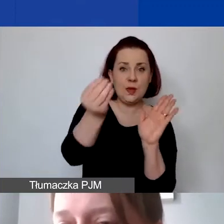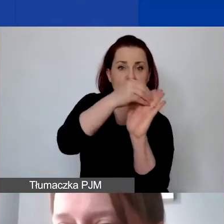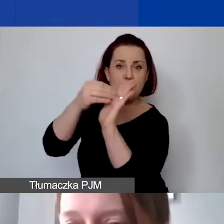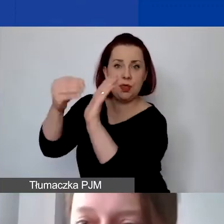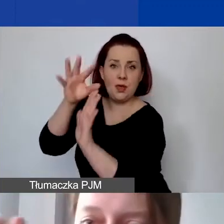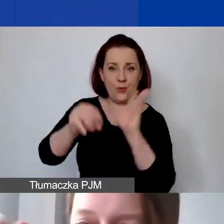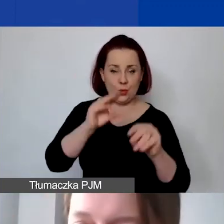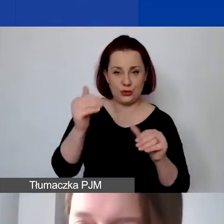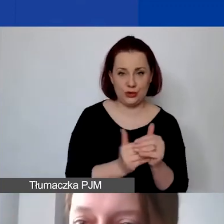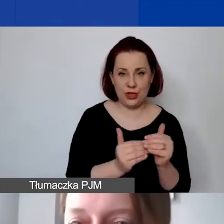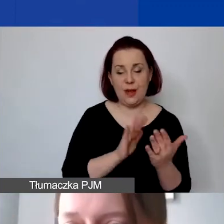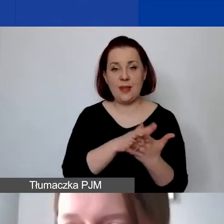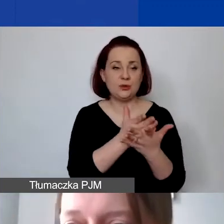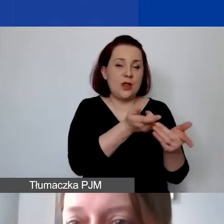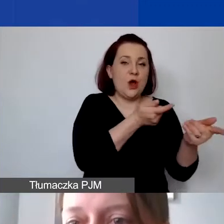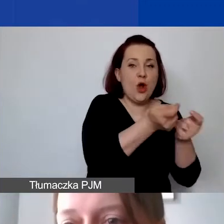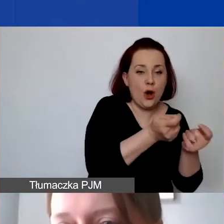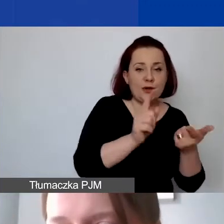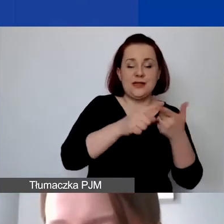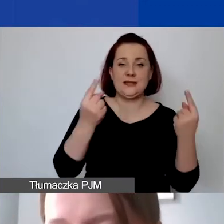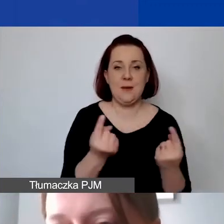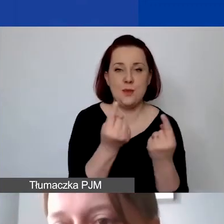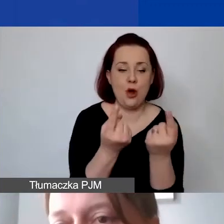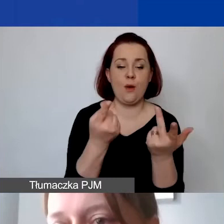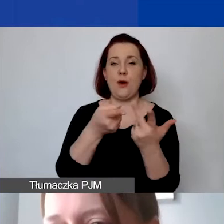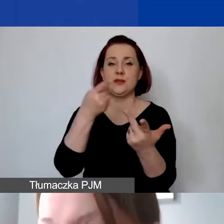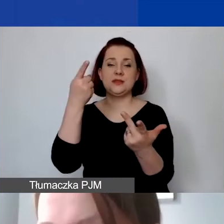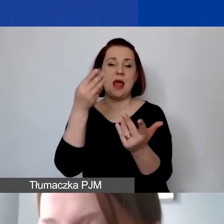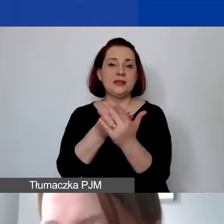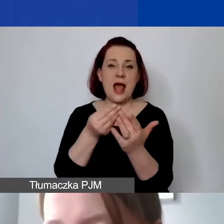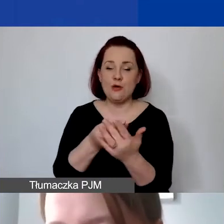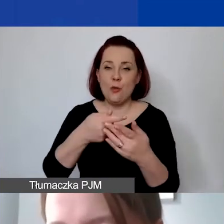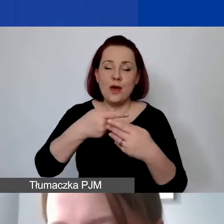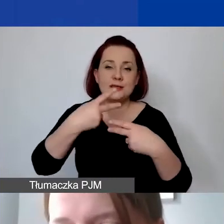Czyli np. koordynacja, promocja, zakup sprzętu, także koszty pośrednie.